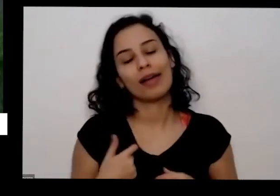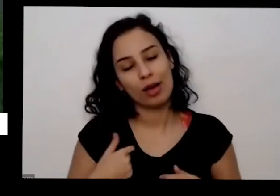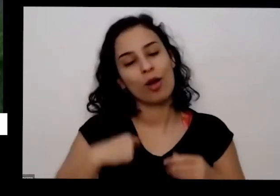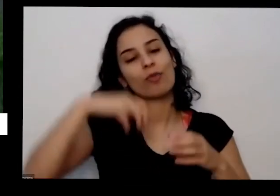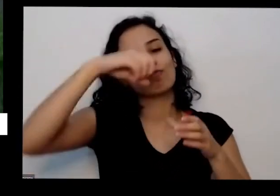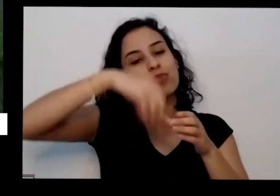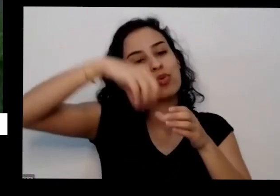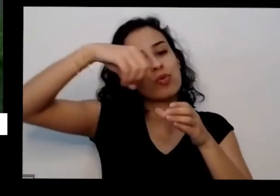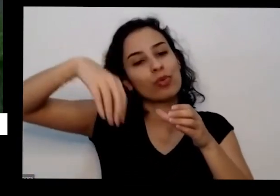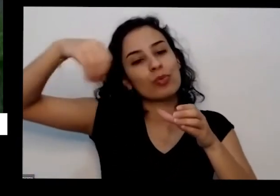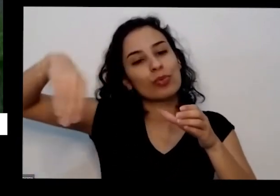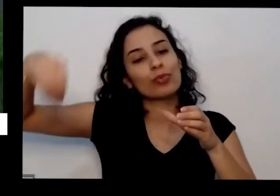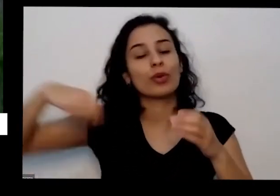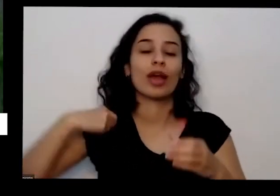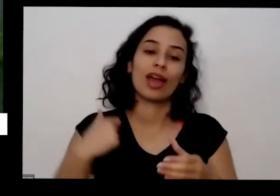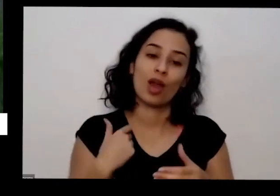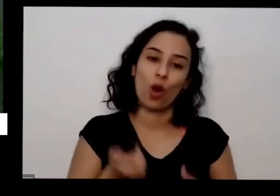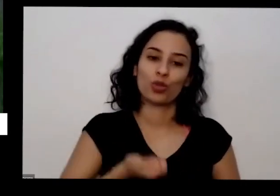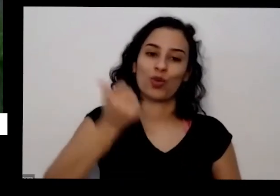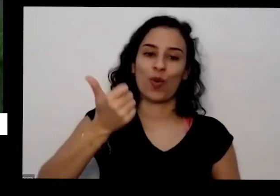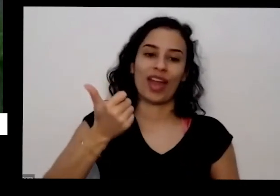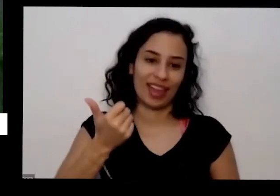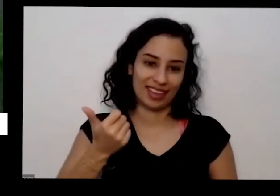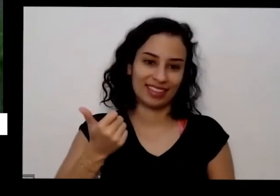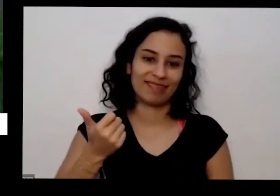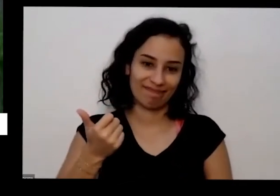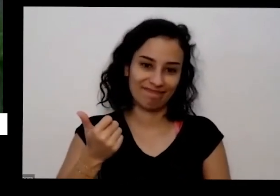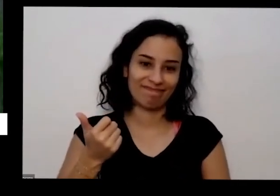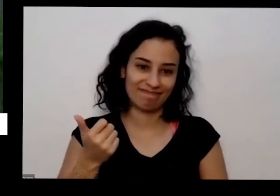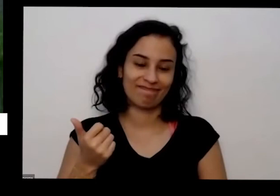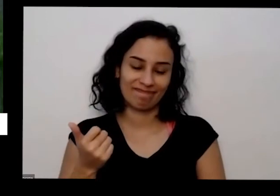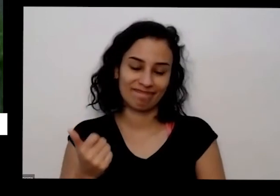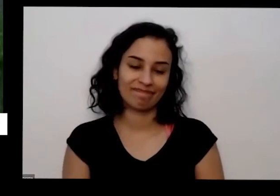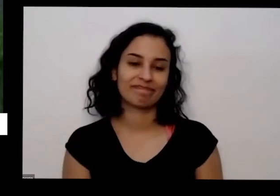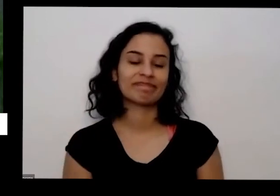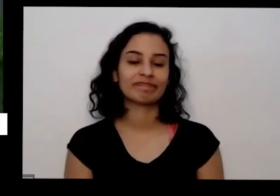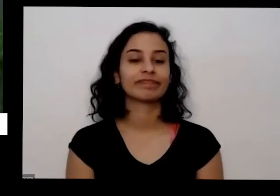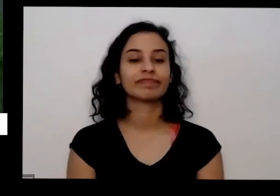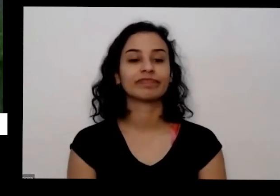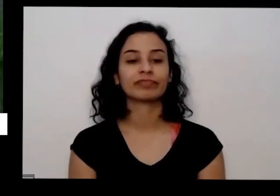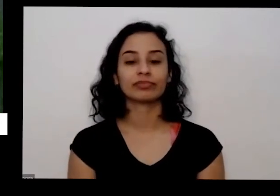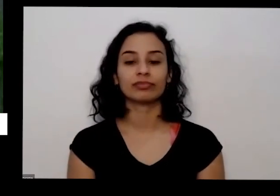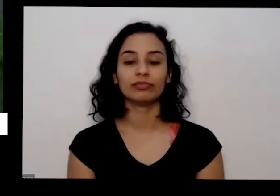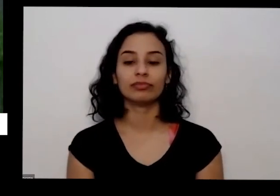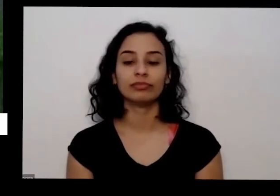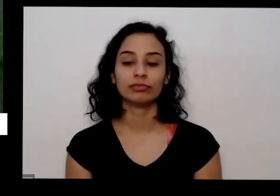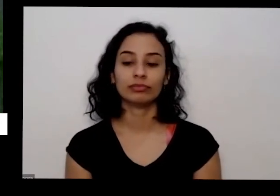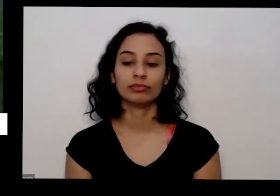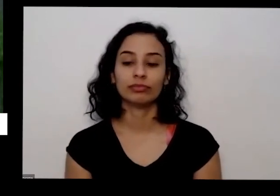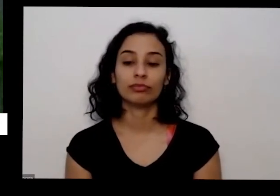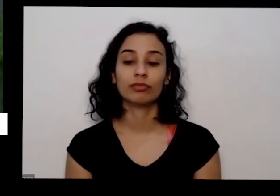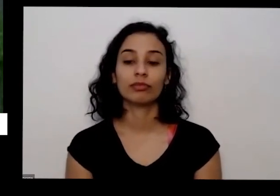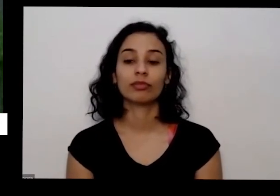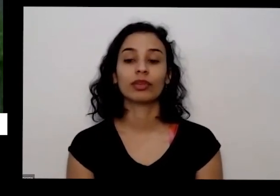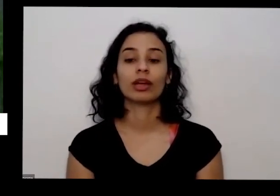casa para fazer doação para dar para o para para Latino e então eu sempre tenho é horta em vaso